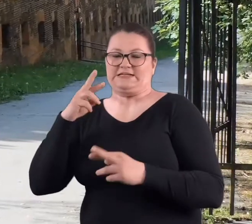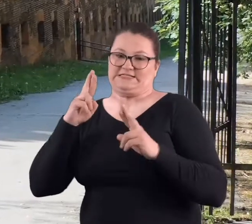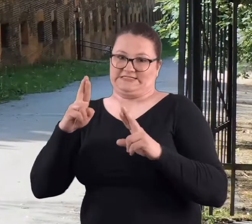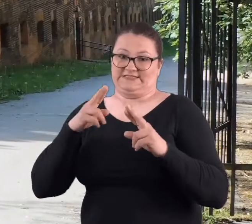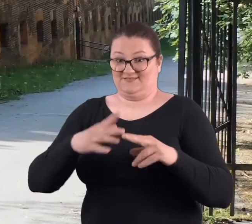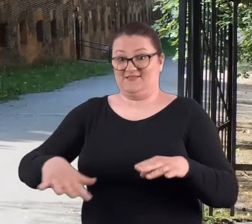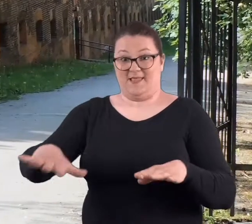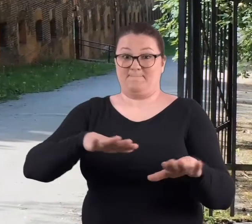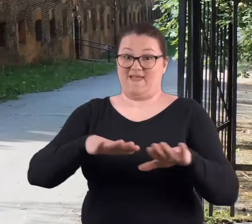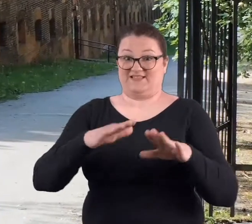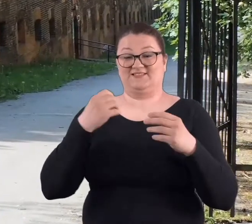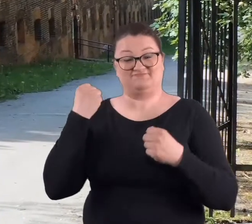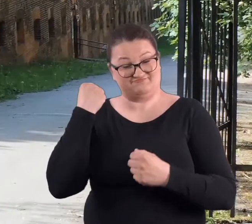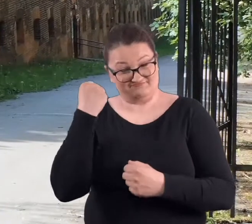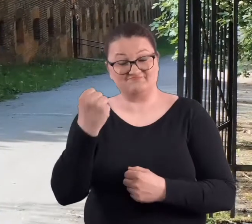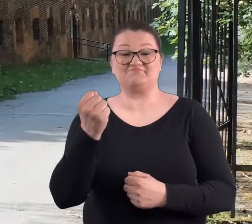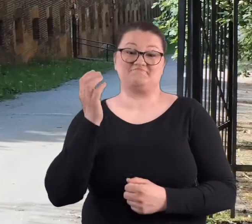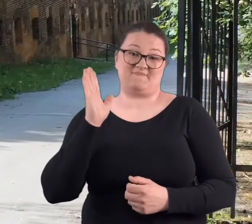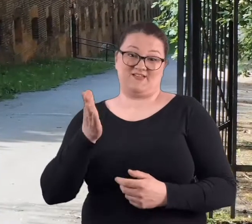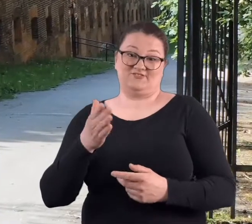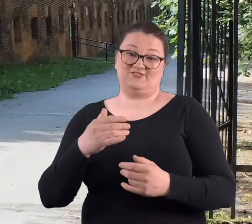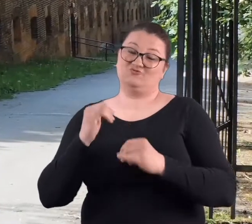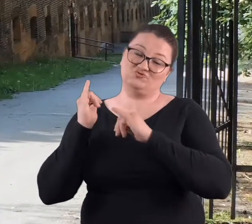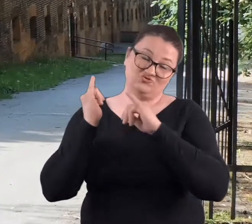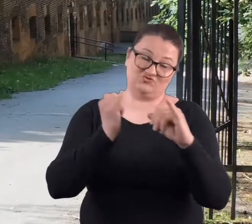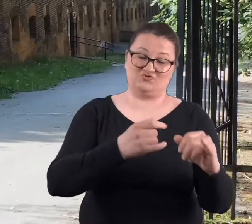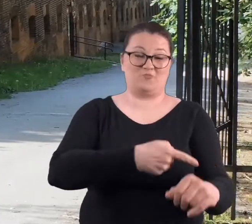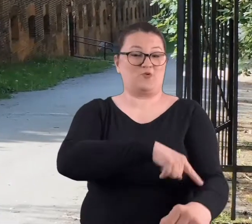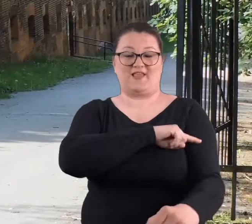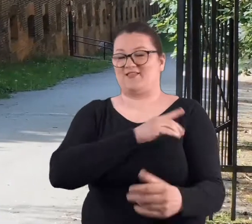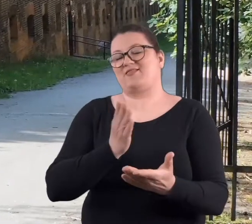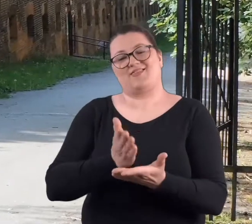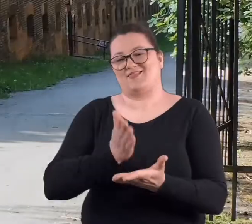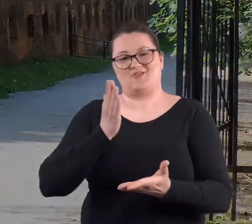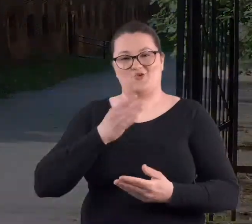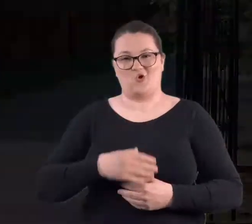No mam nadzieję, że to miejsce przetrwa i będzie służyć poznaniakom i nie tylko.